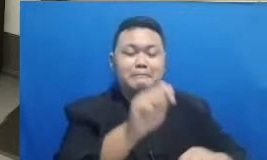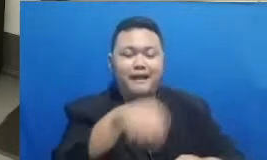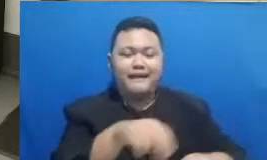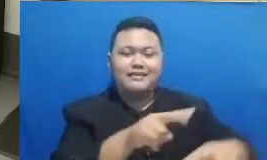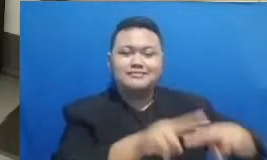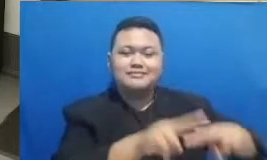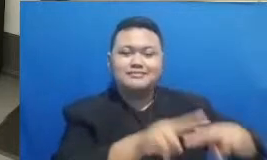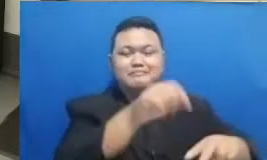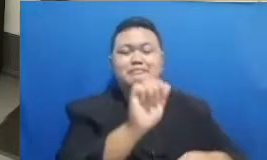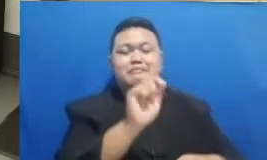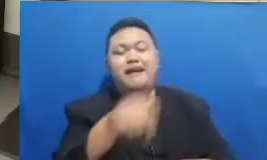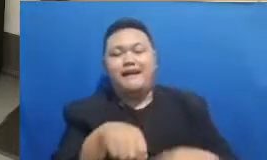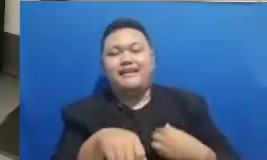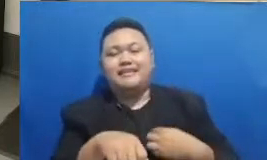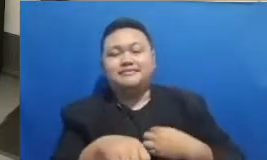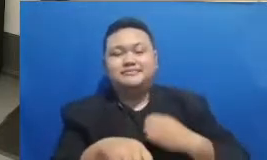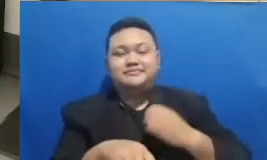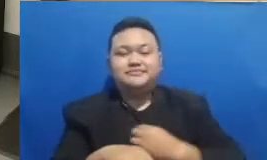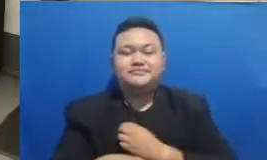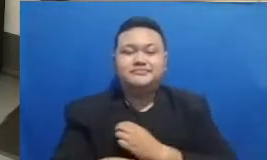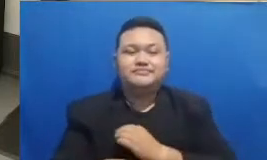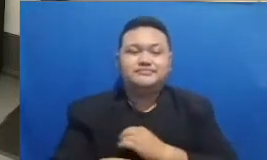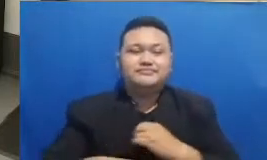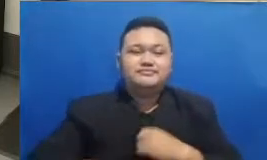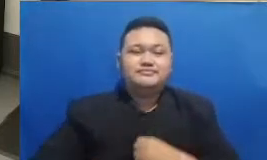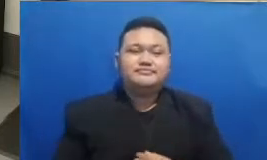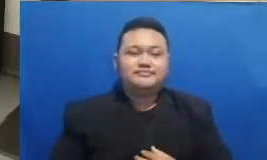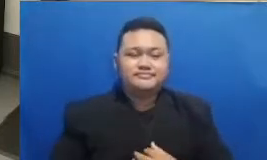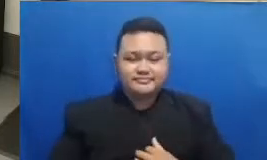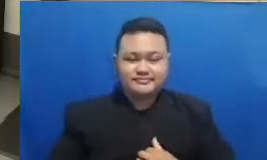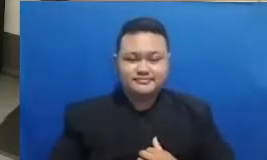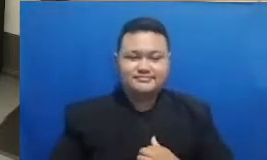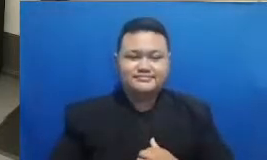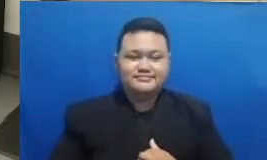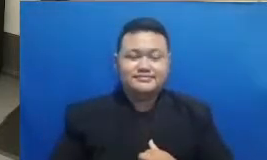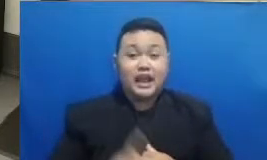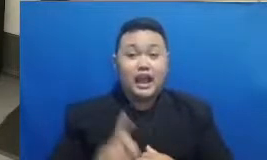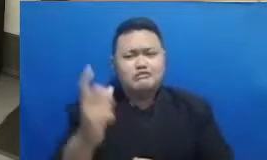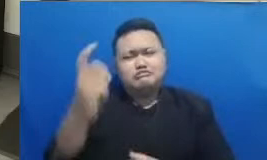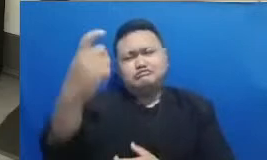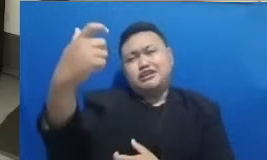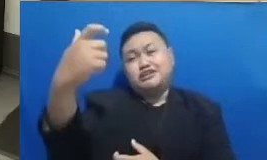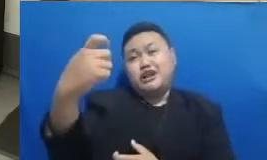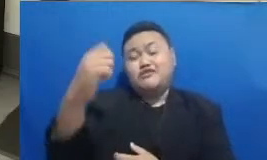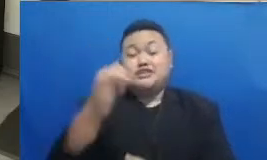twibo nih Saya melihat ada yang selfie sendiri ada yang bersama murid-murid bersama keluarga